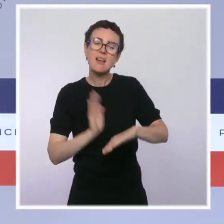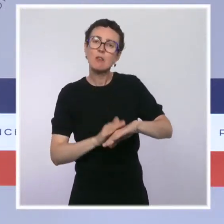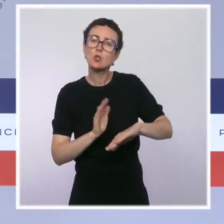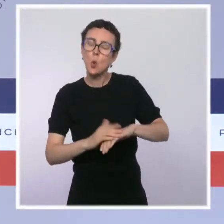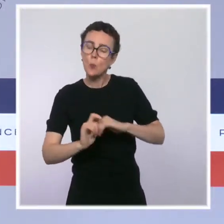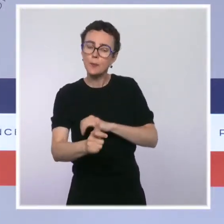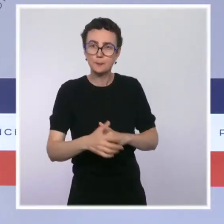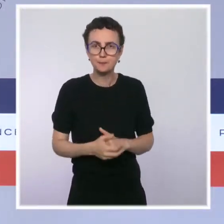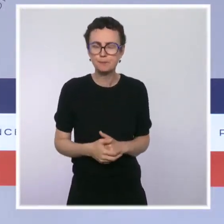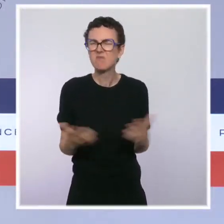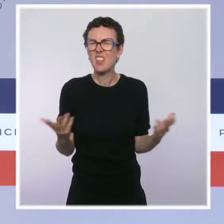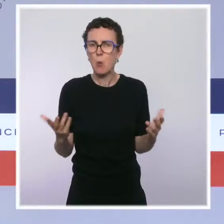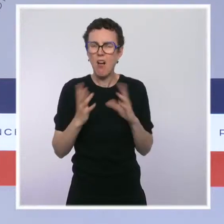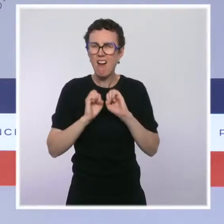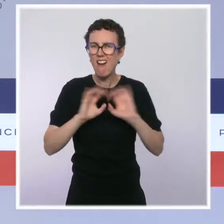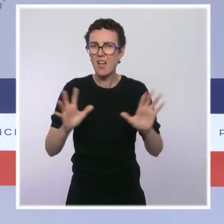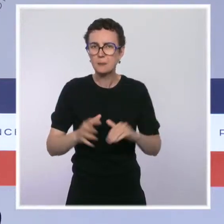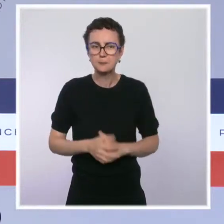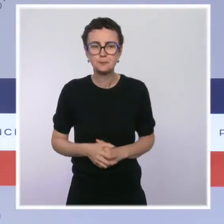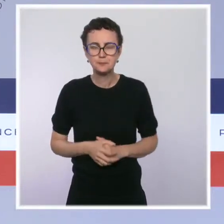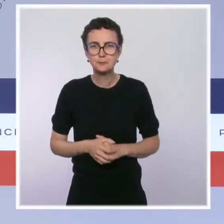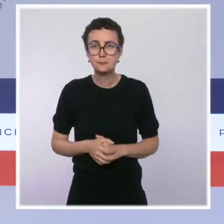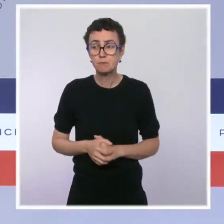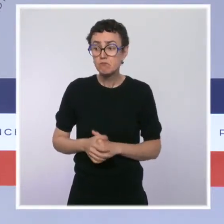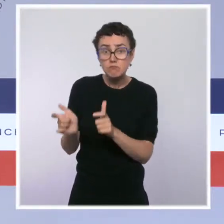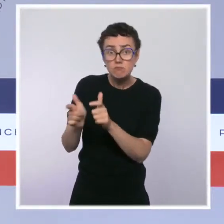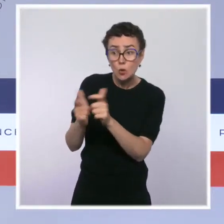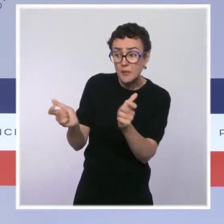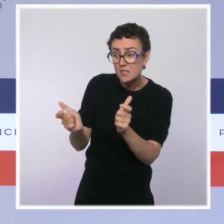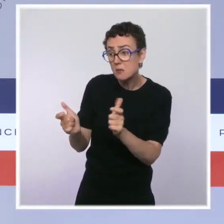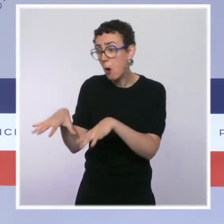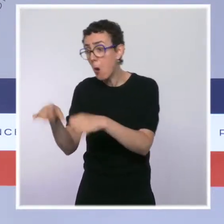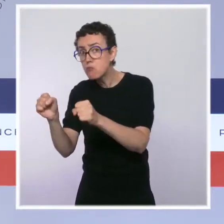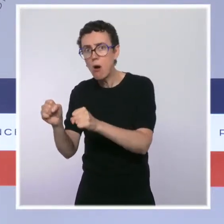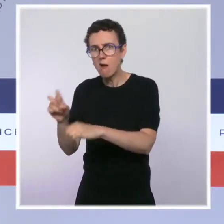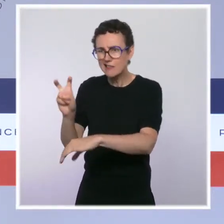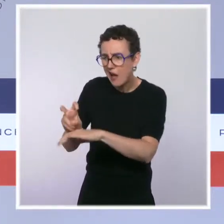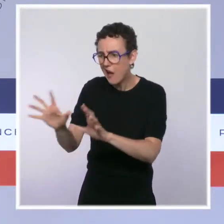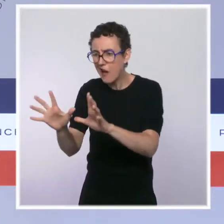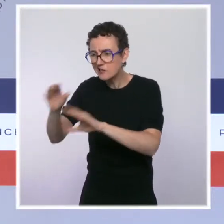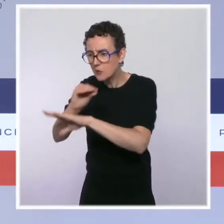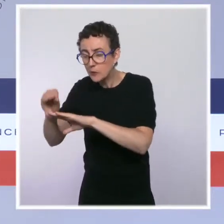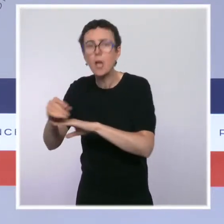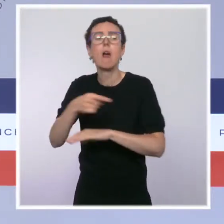à assurer le maintien de l'activité et des emplois. Ainsi nous renforçons les dispositifs de détection et de